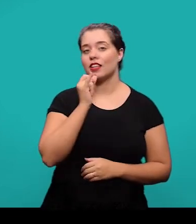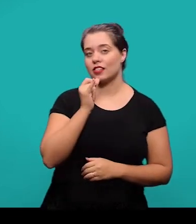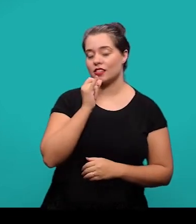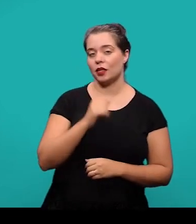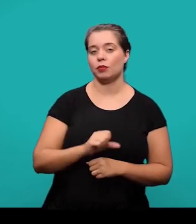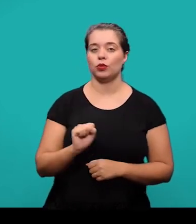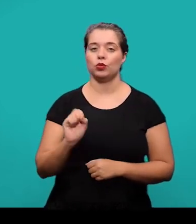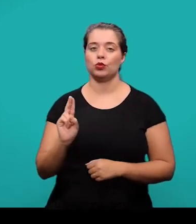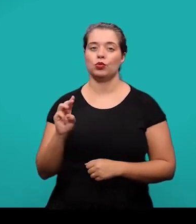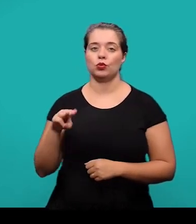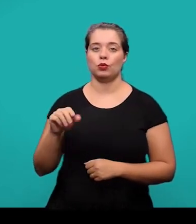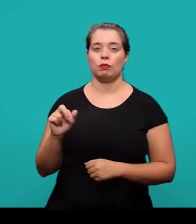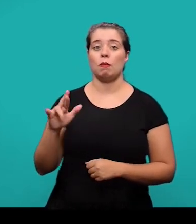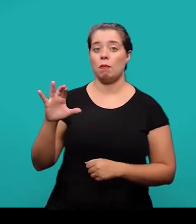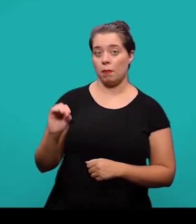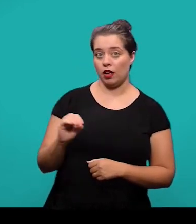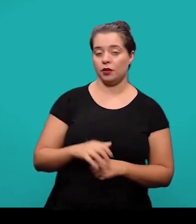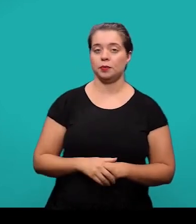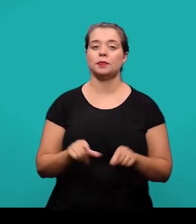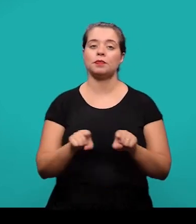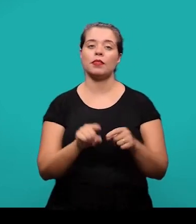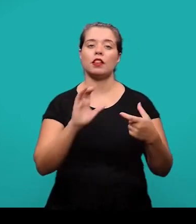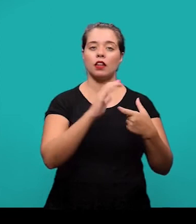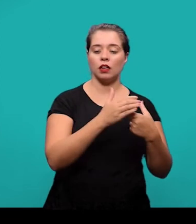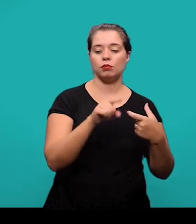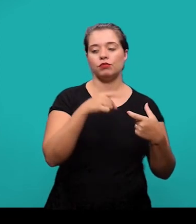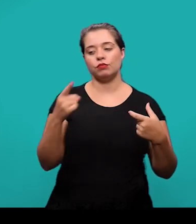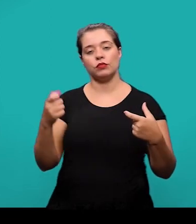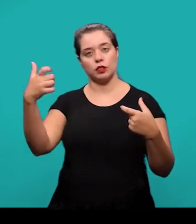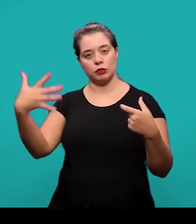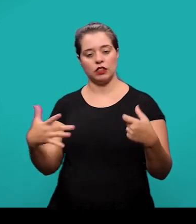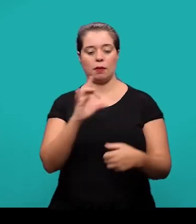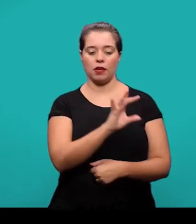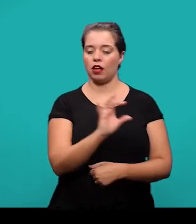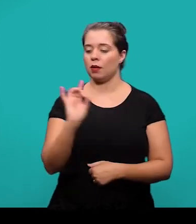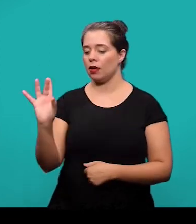os termos e as definições do lado de cada um dos termos utilizados.